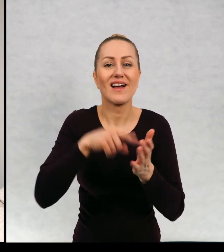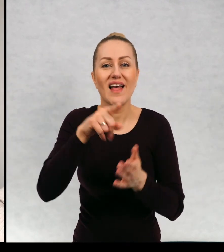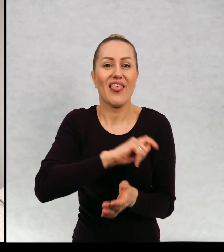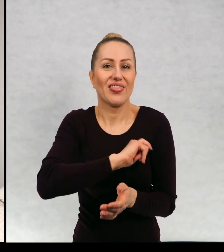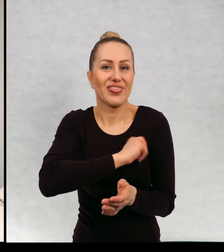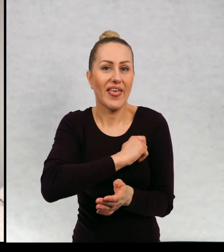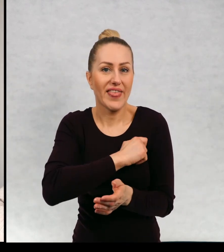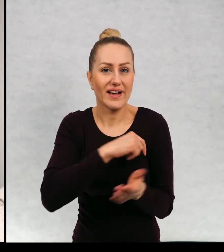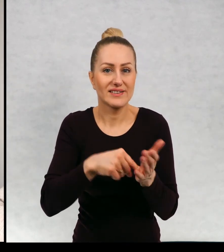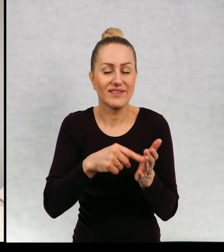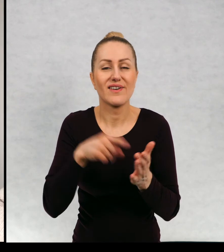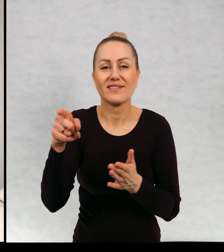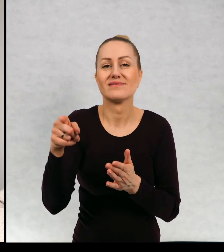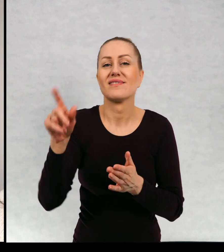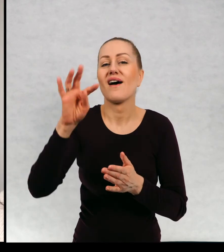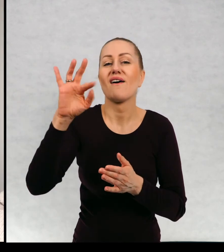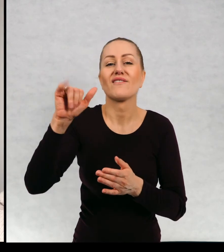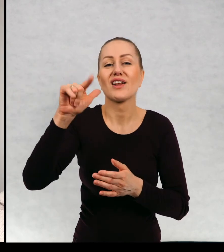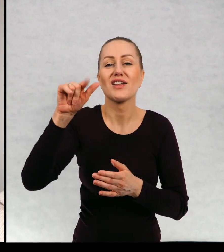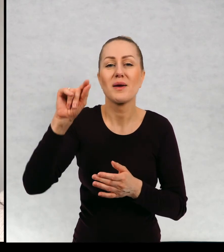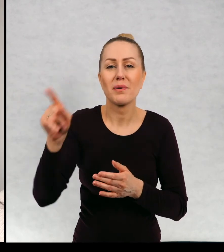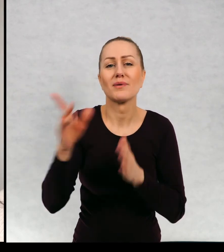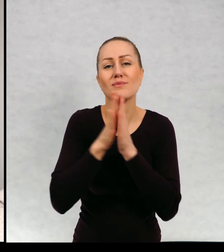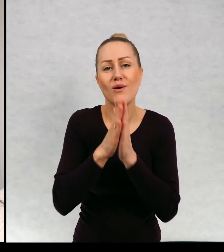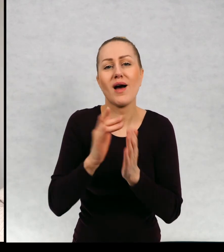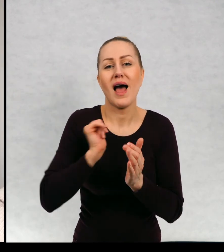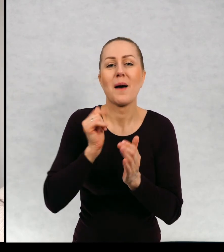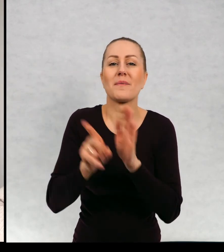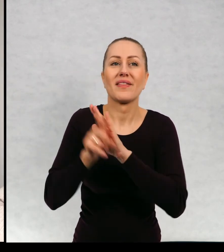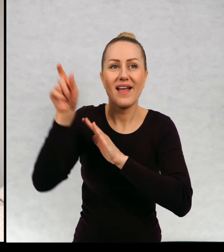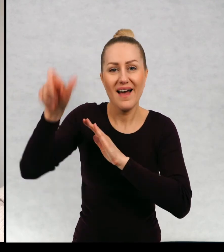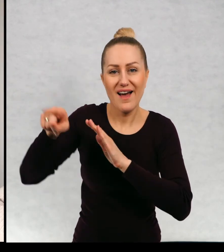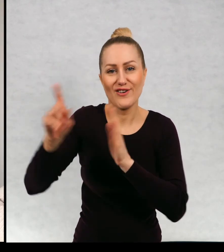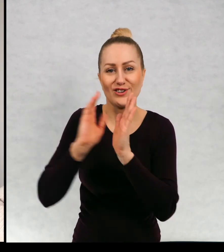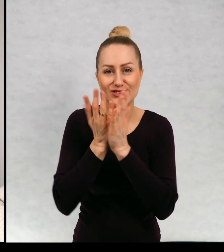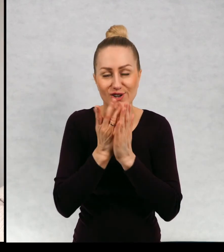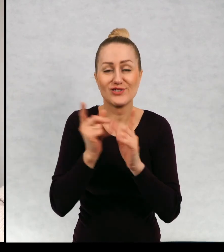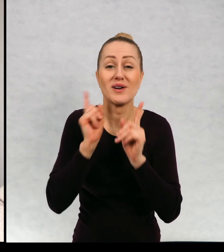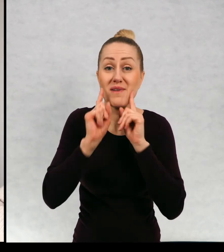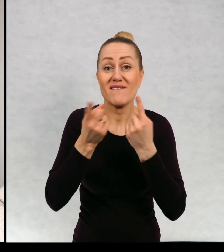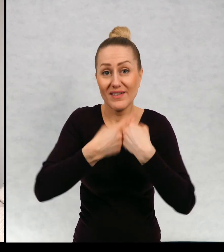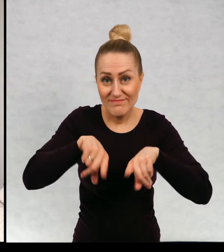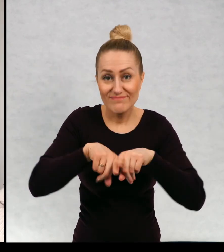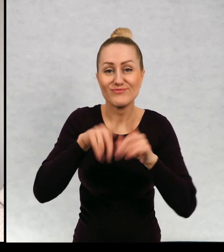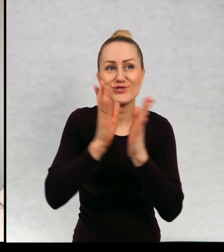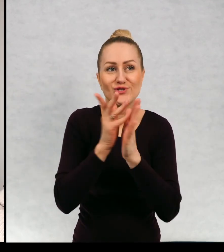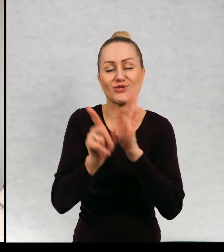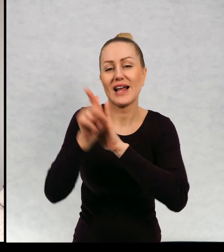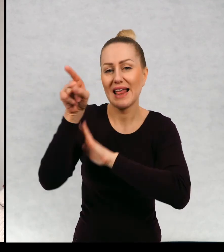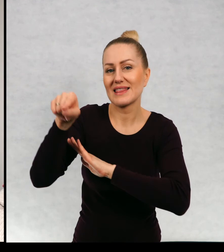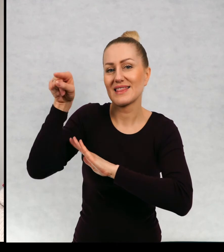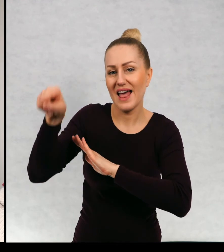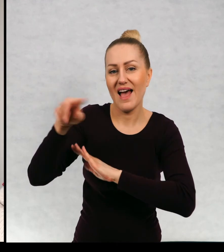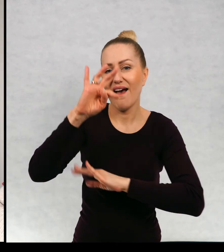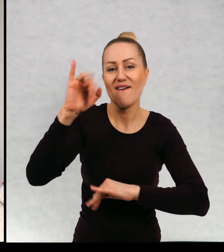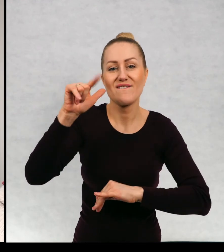Filip mnie poprosił, żeby książka była mu ostatecznie zadedykowana i rzeczywiście jest zadedykowana